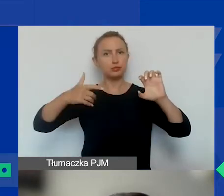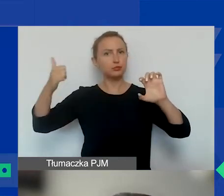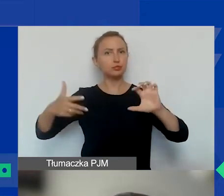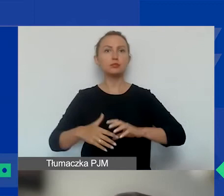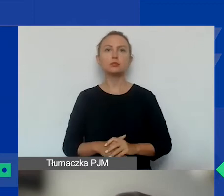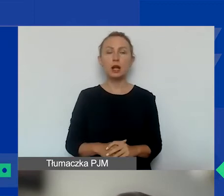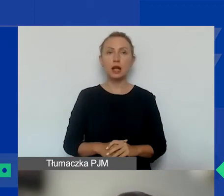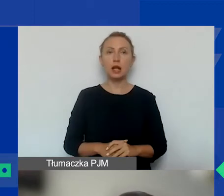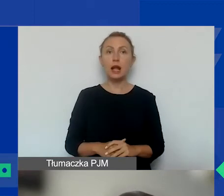O zasadach.